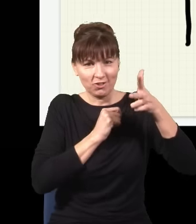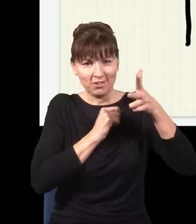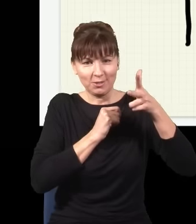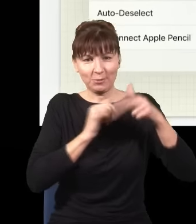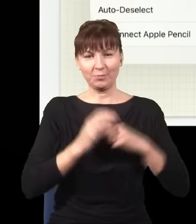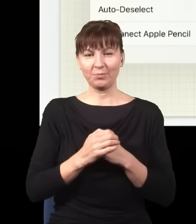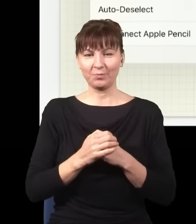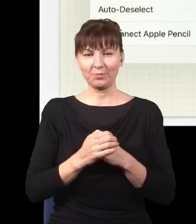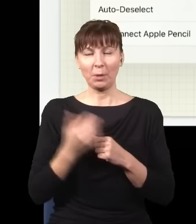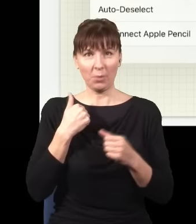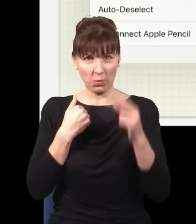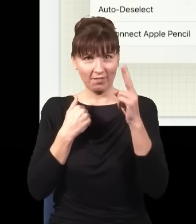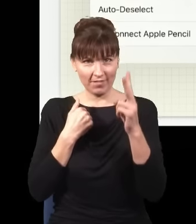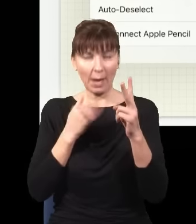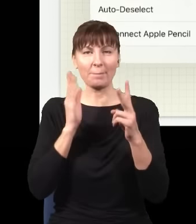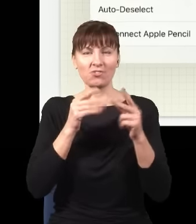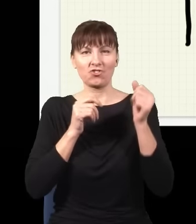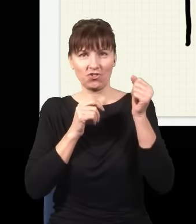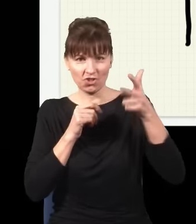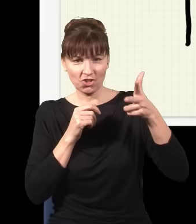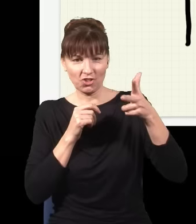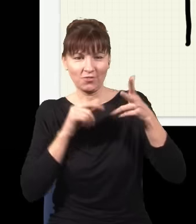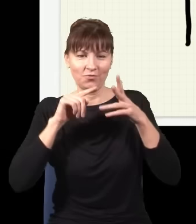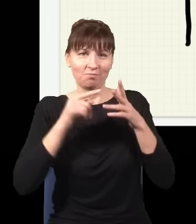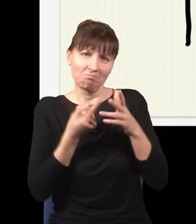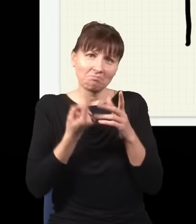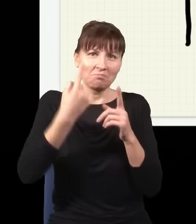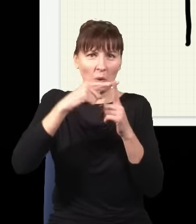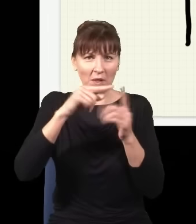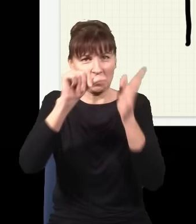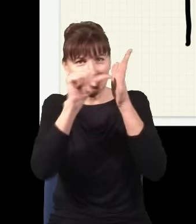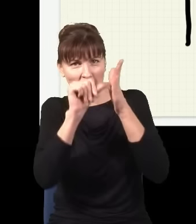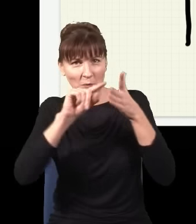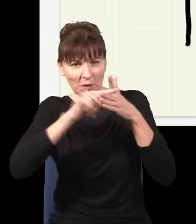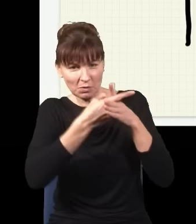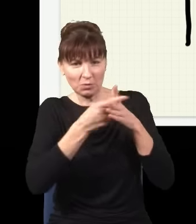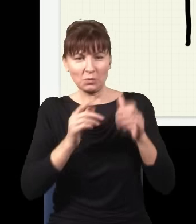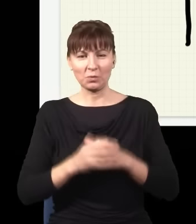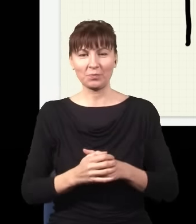momencik… np. zrobię sobie jeszcze jedną dziurkę na środku albo gdzieś tu z boku,